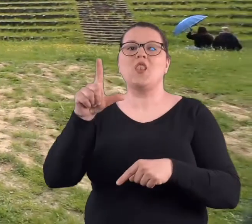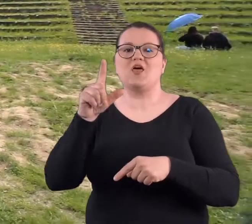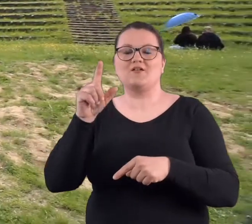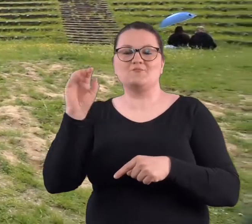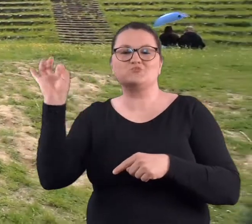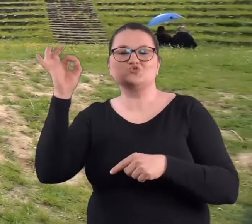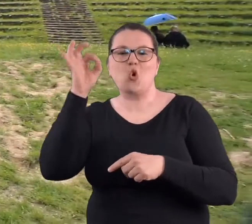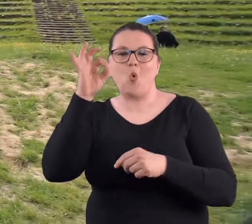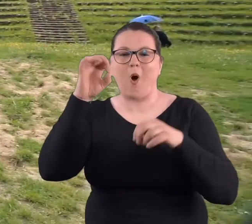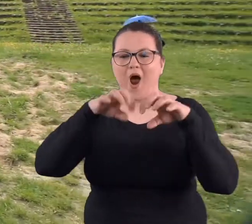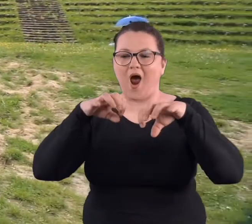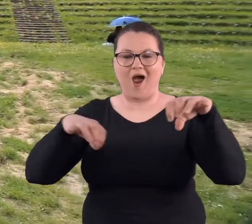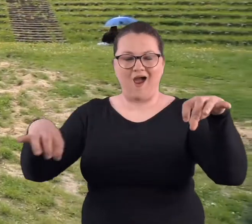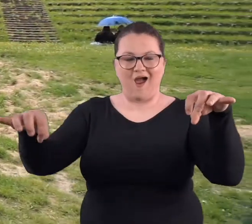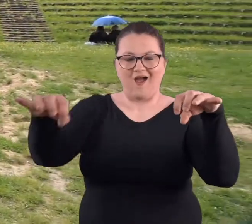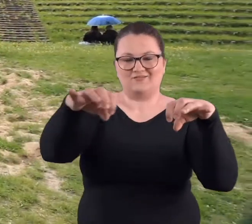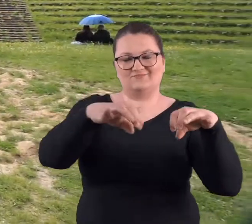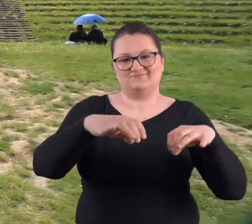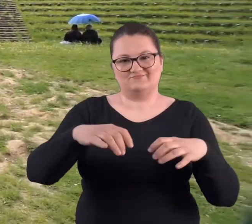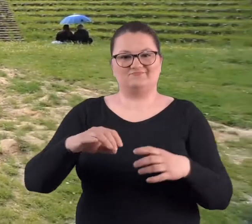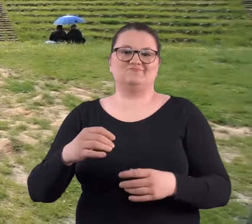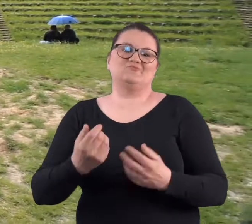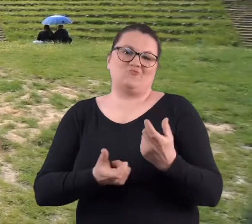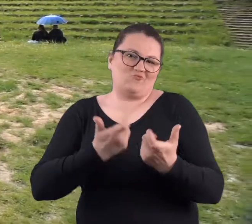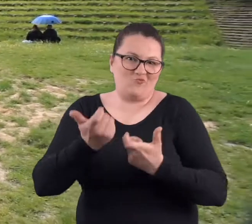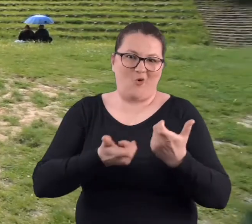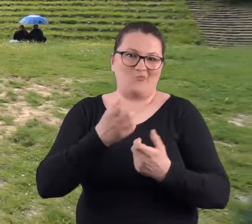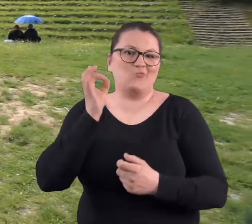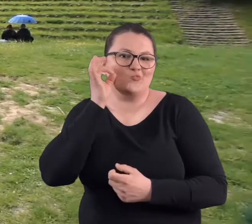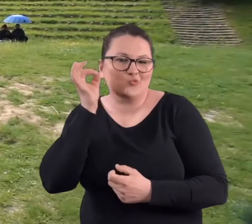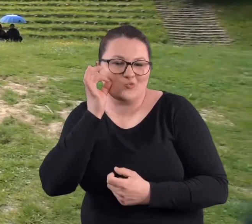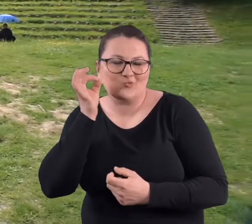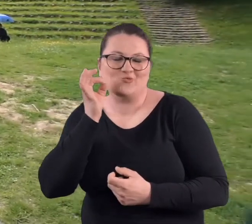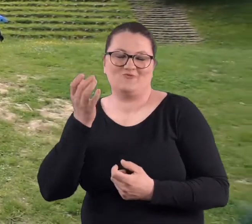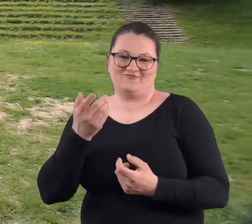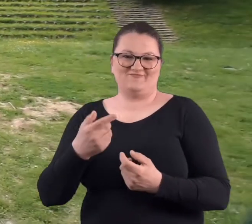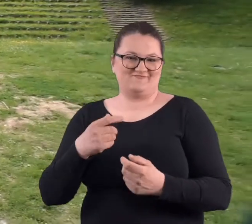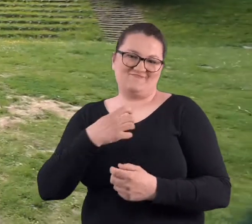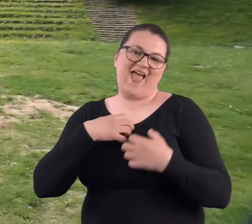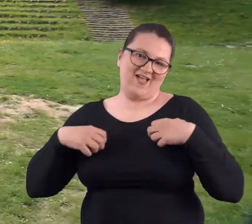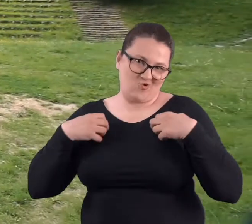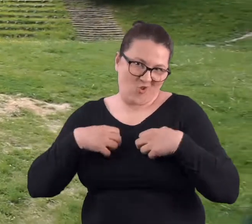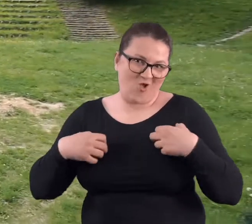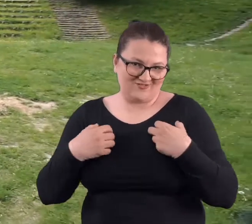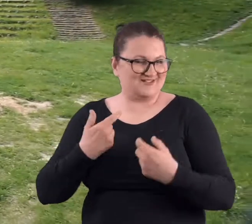ule, tak żeby to było miodne miejsce i takie ekologiczne.